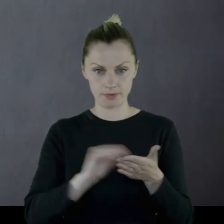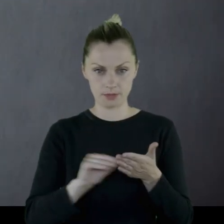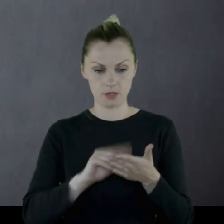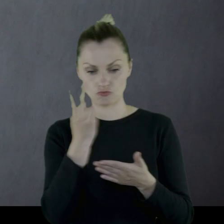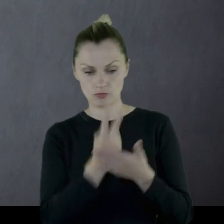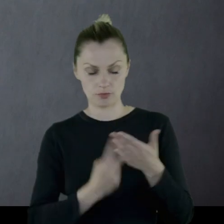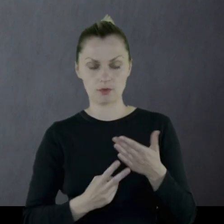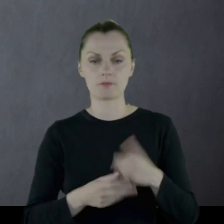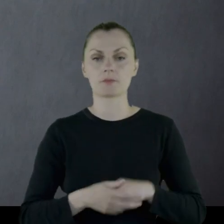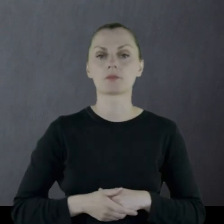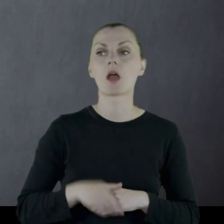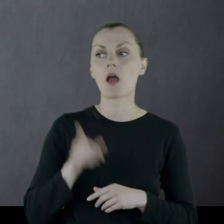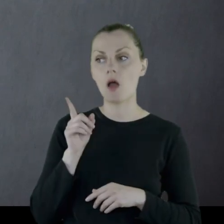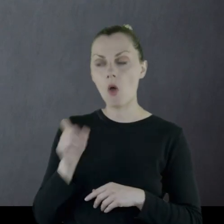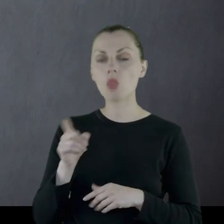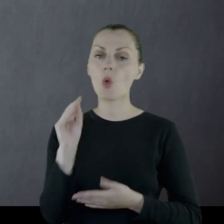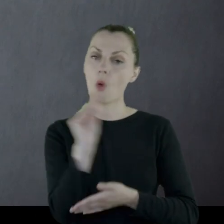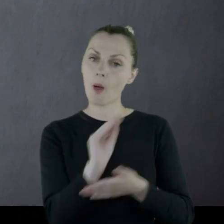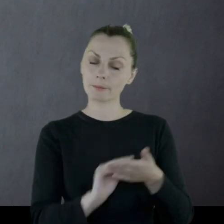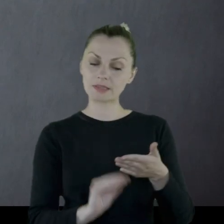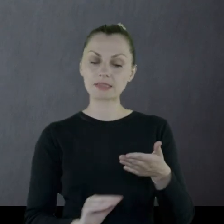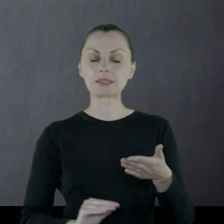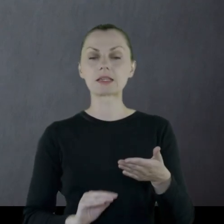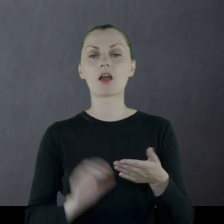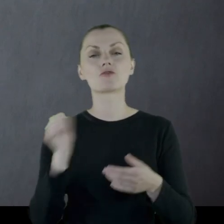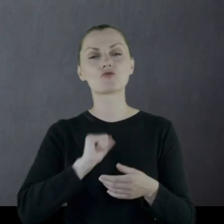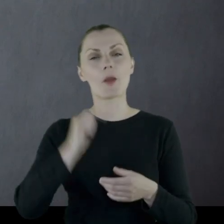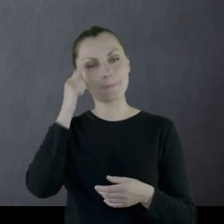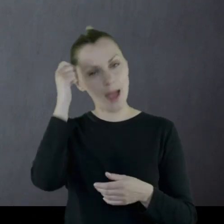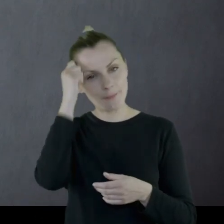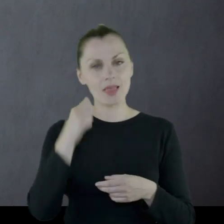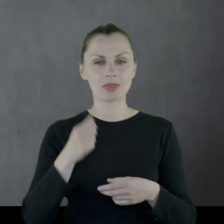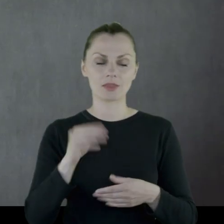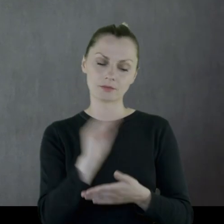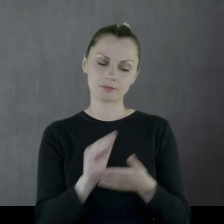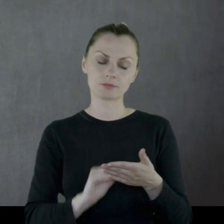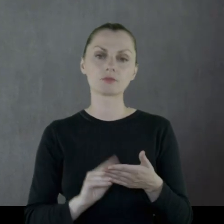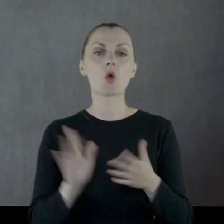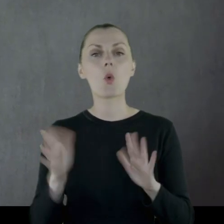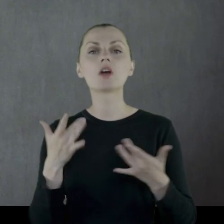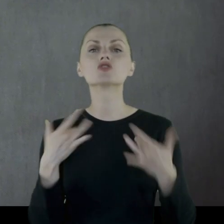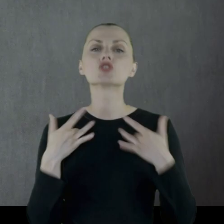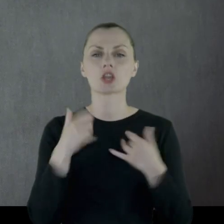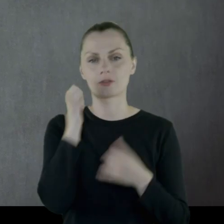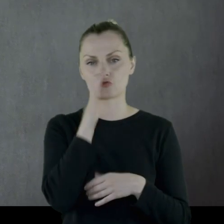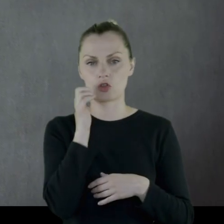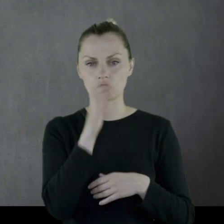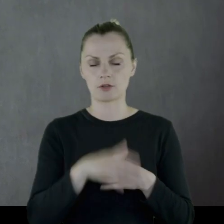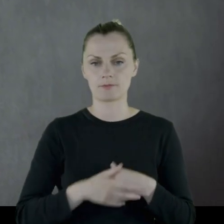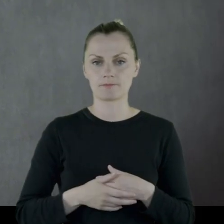Natomiast on opisywał w swoim pamiętniku życie codzienne.